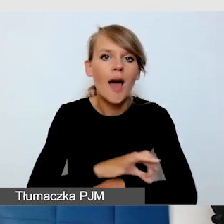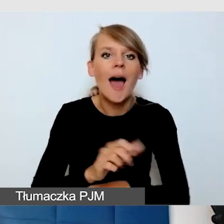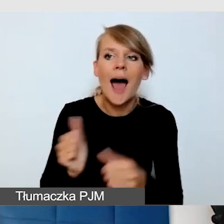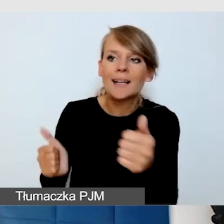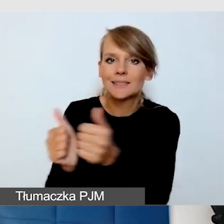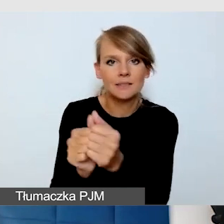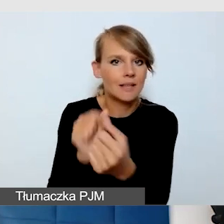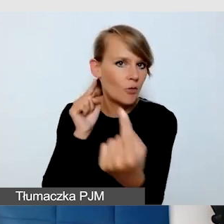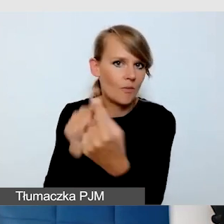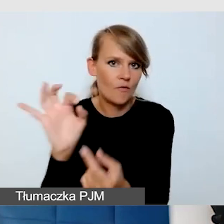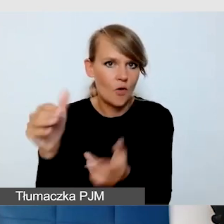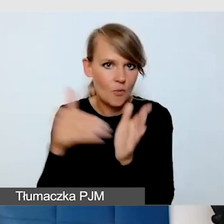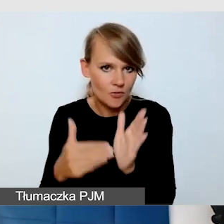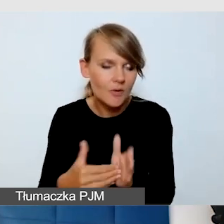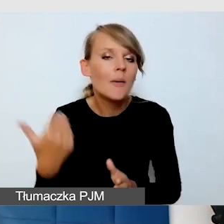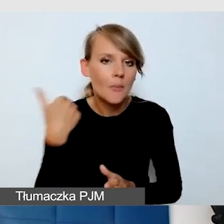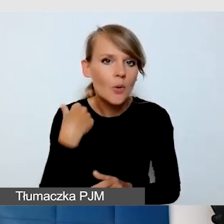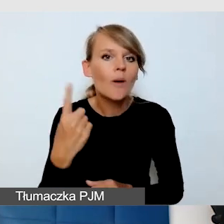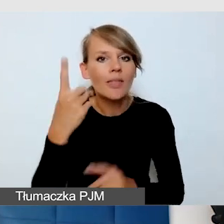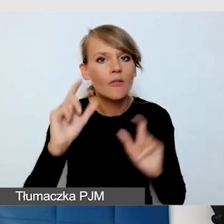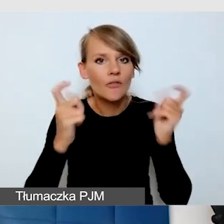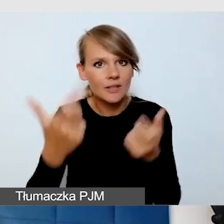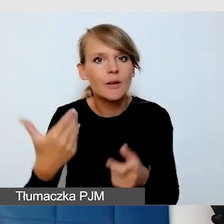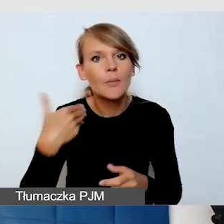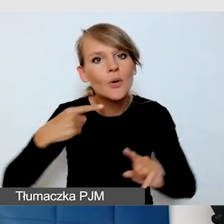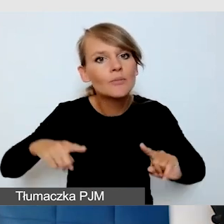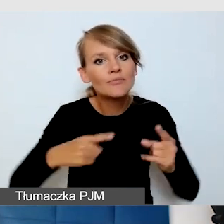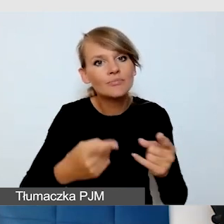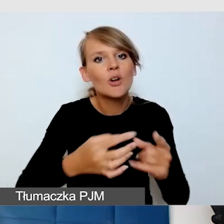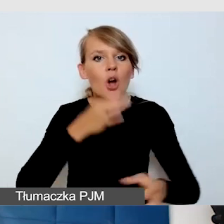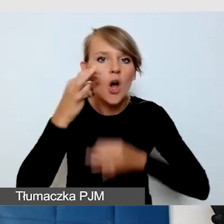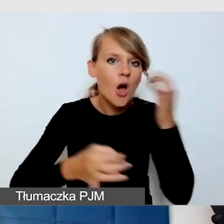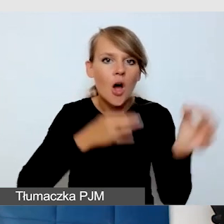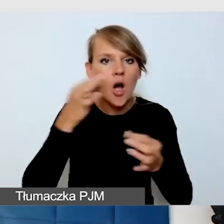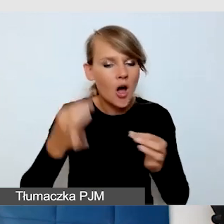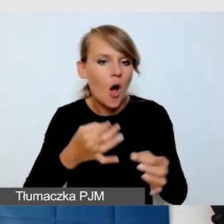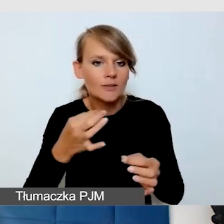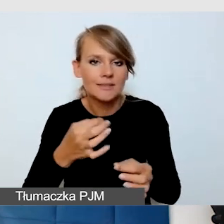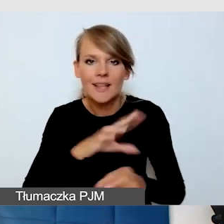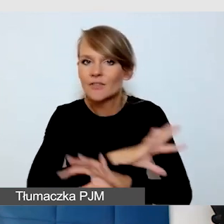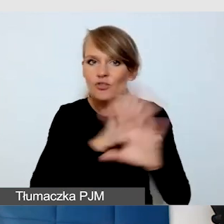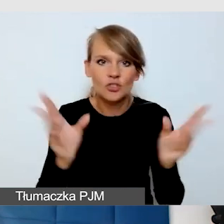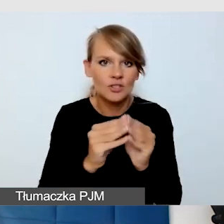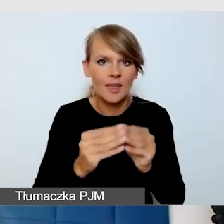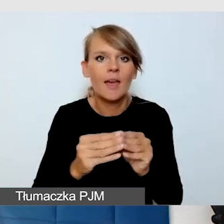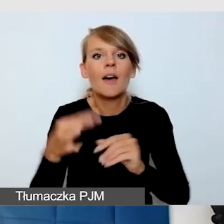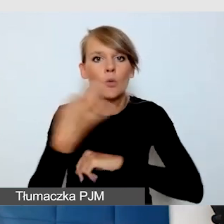Organizowaliśmy koncert wszystkich uczelni śląskich, „Miasto Nauki Ukrainie”.